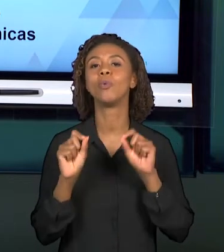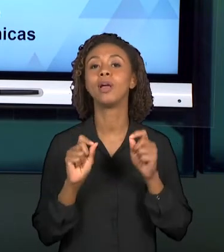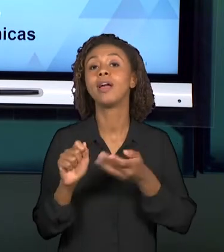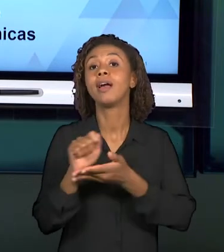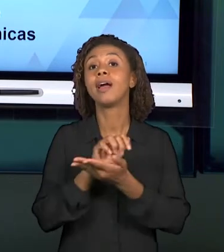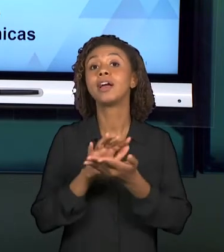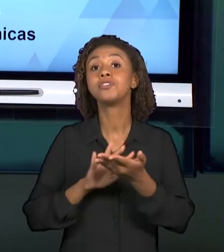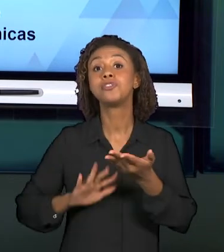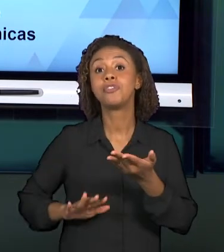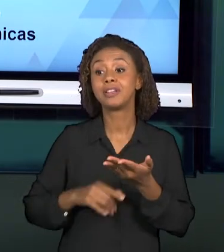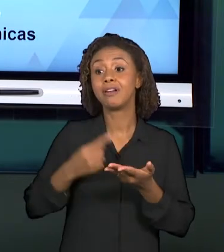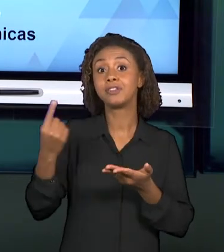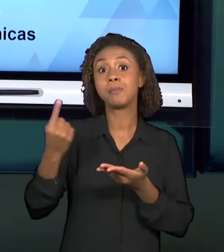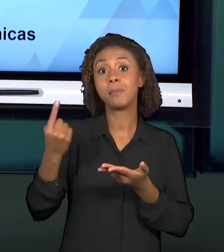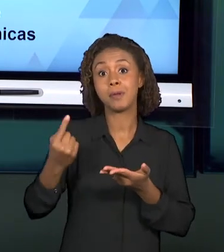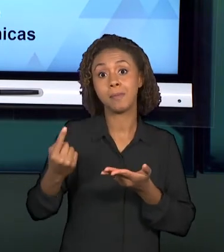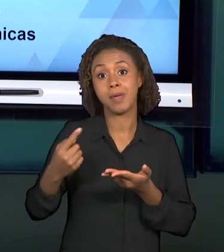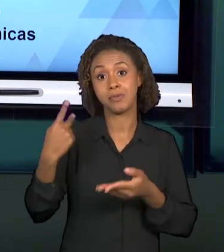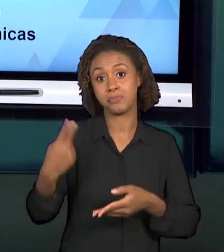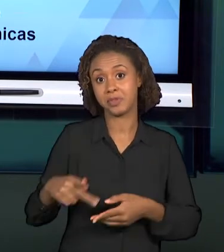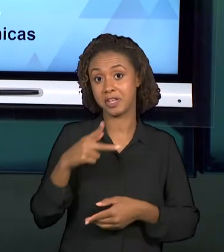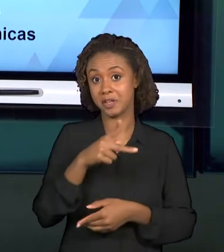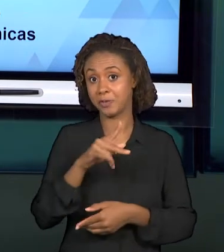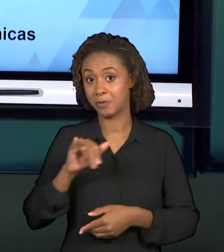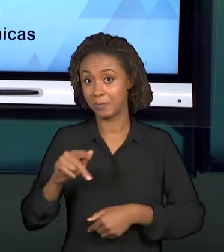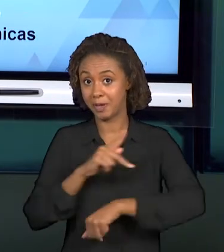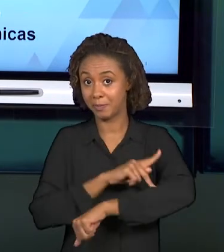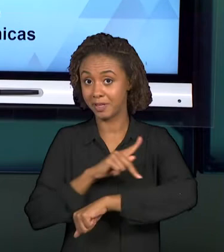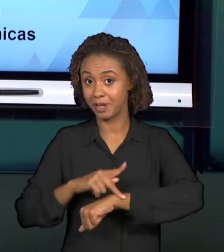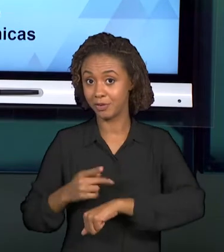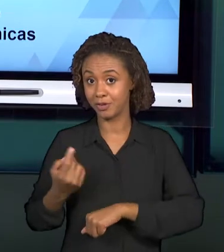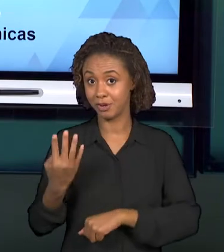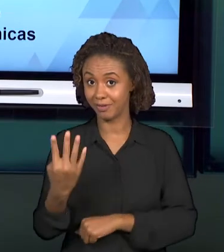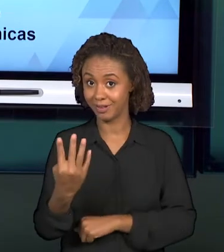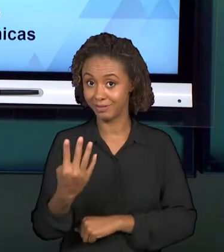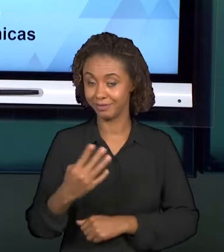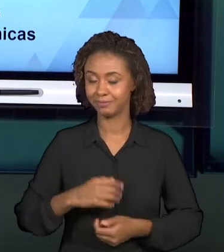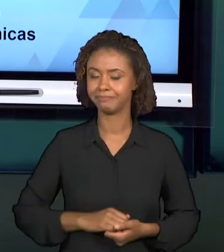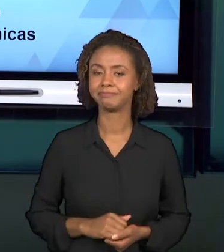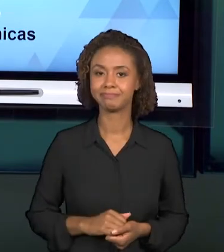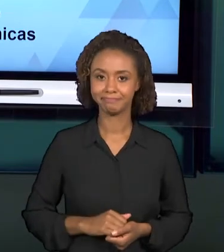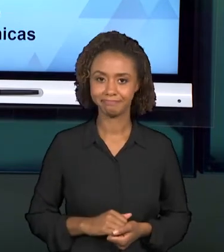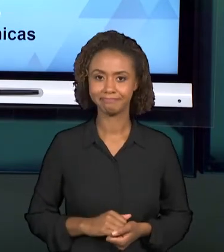DESENVOLVIDA NA DISCIPLINA PROJETO INTEGRADOR PARA PEDAGOGIA IV, QUE SE RELACIONA ALGUNS